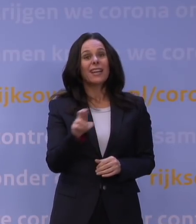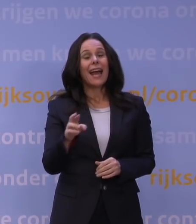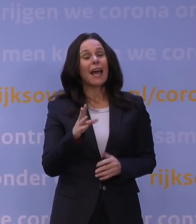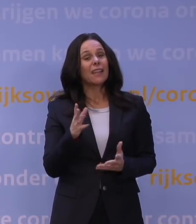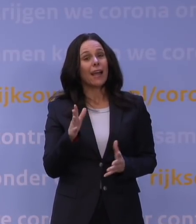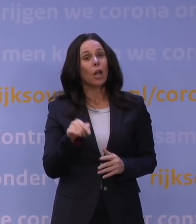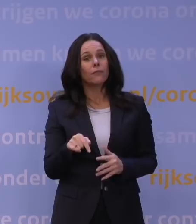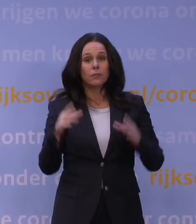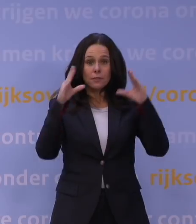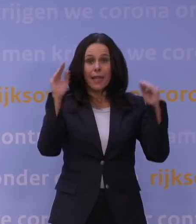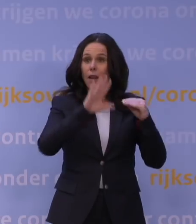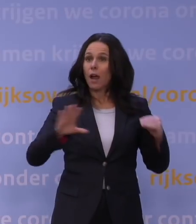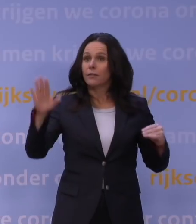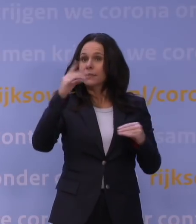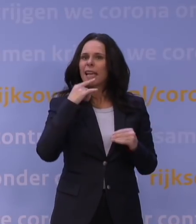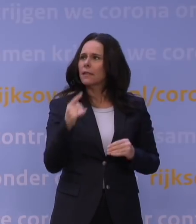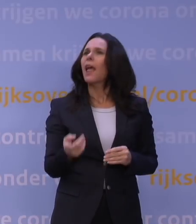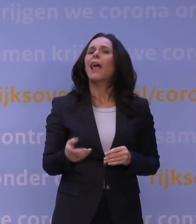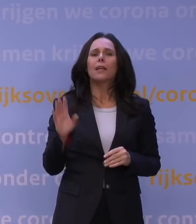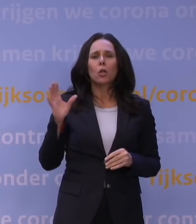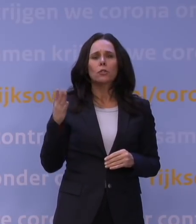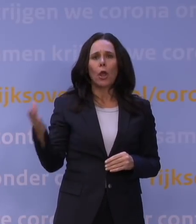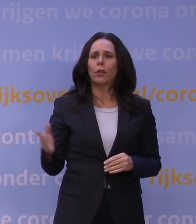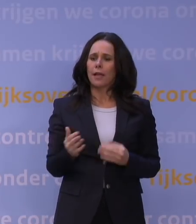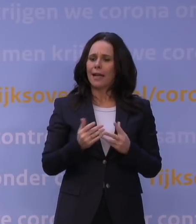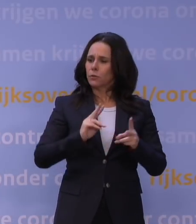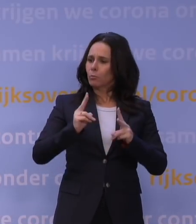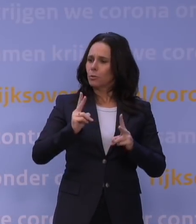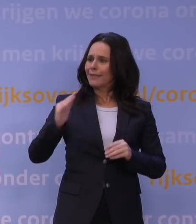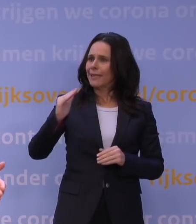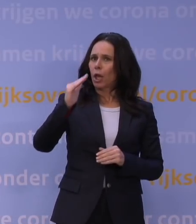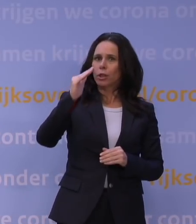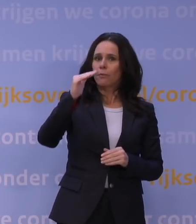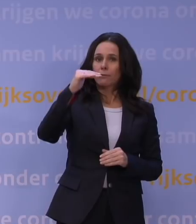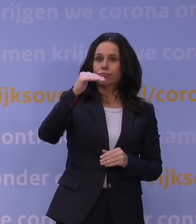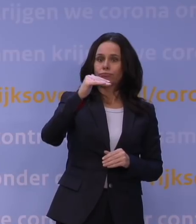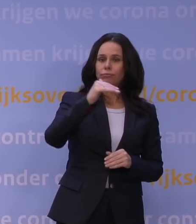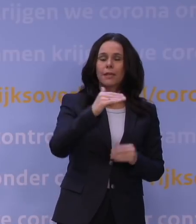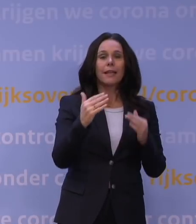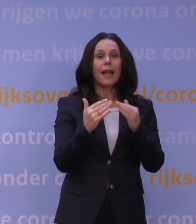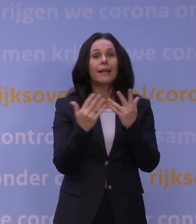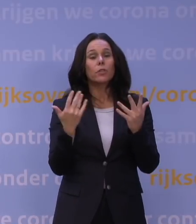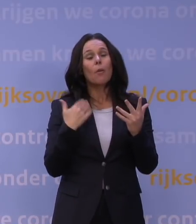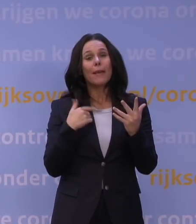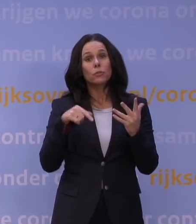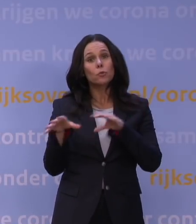Maar luister, Rutte, die aantallen besmettingen zijn aan het dalen, zie je dat dan niet? Het aantal mensen dat opgenomen wordt in de ziekenhuizen, is aan het dalen.